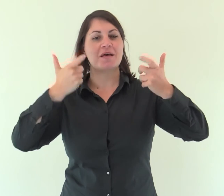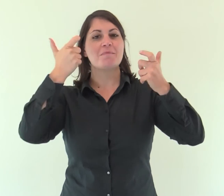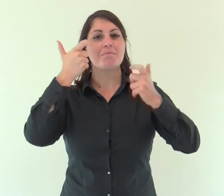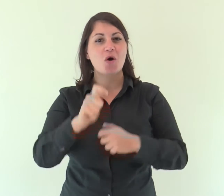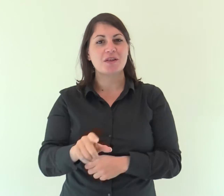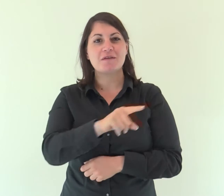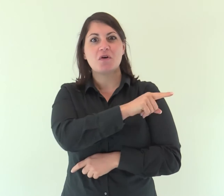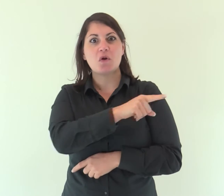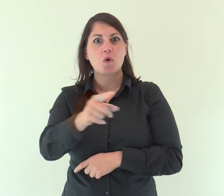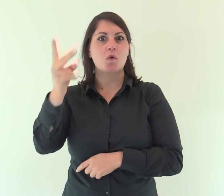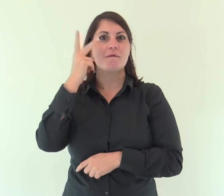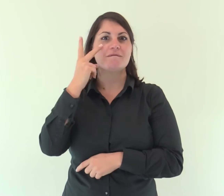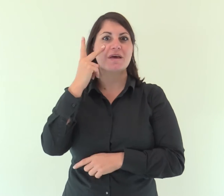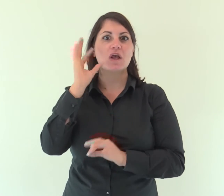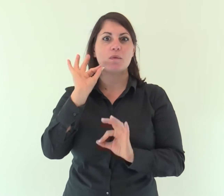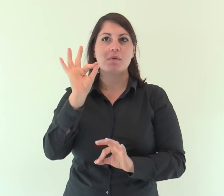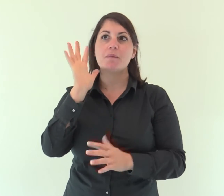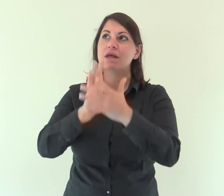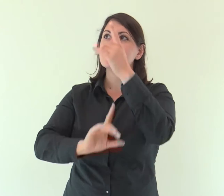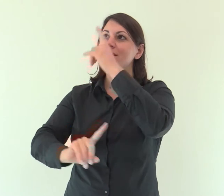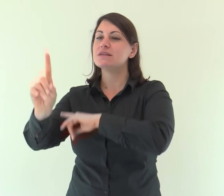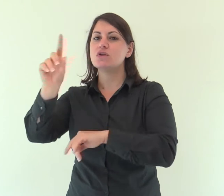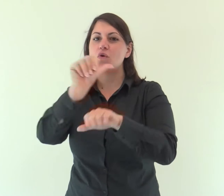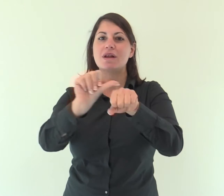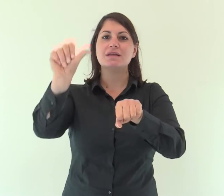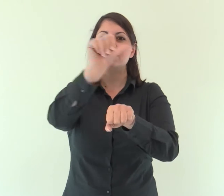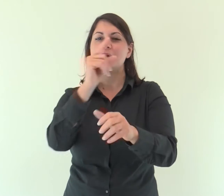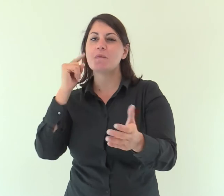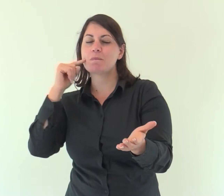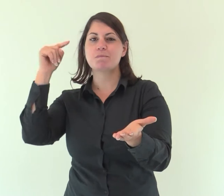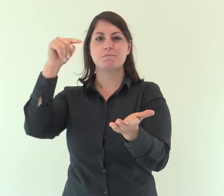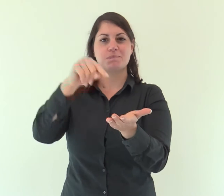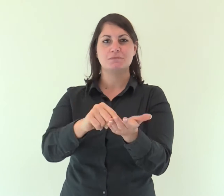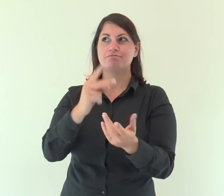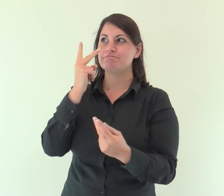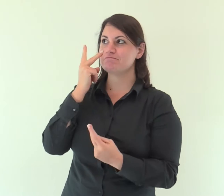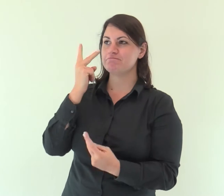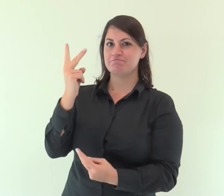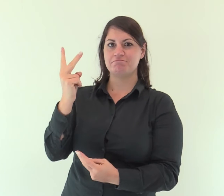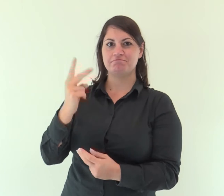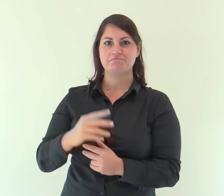poiché vedono con gli occhi il ritorno del Signore a Sion.